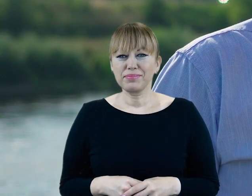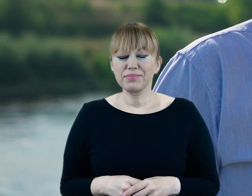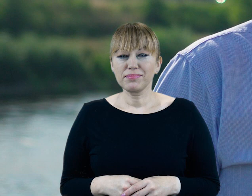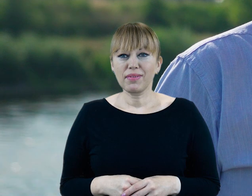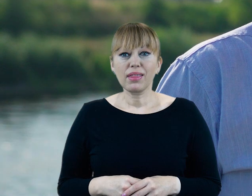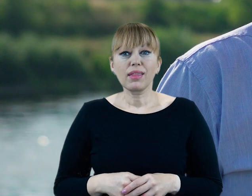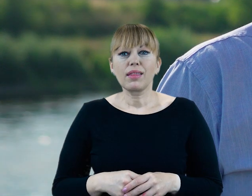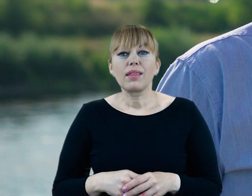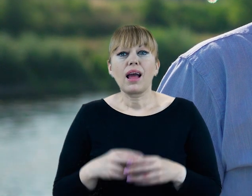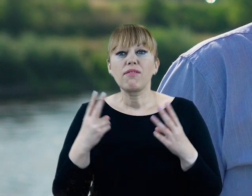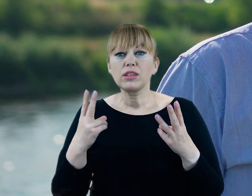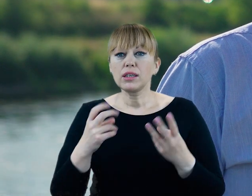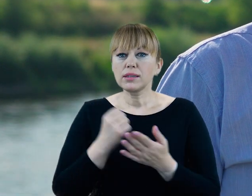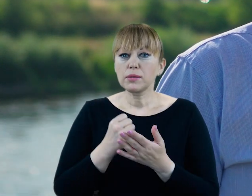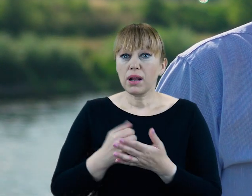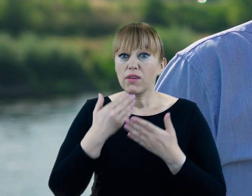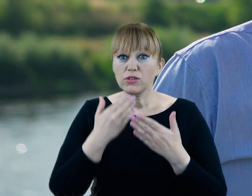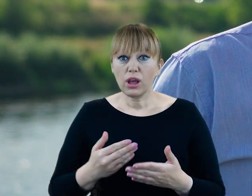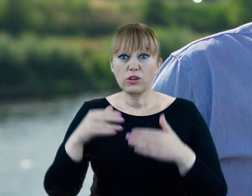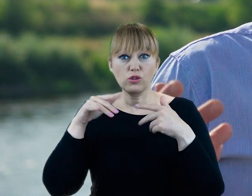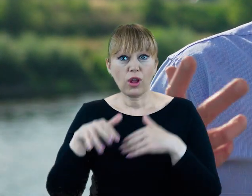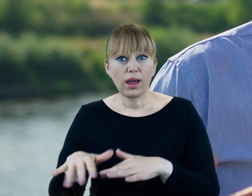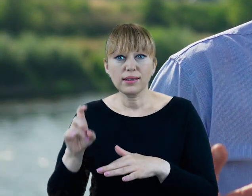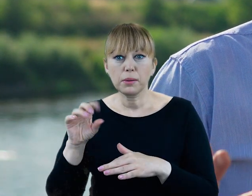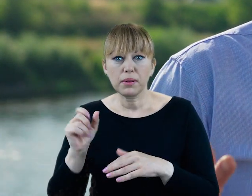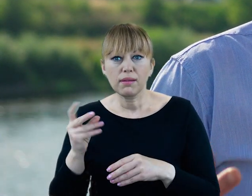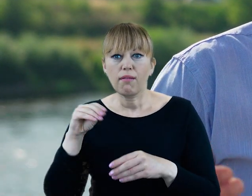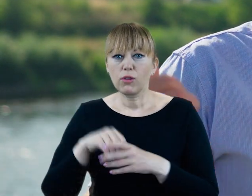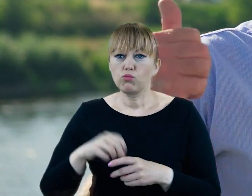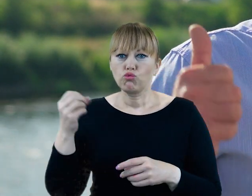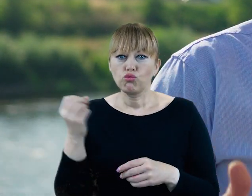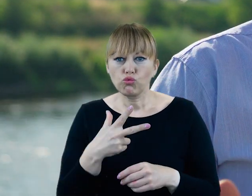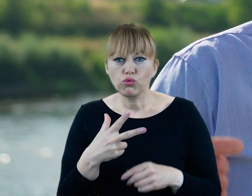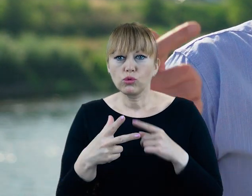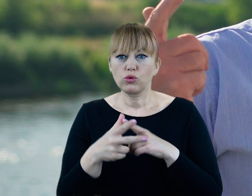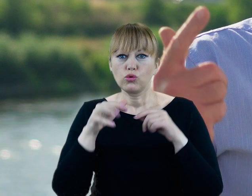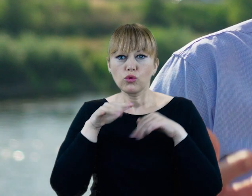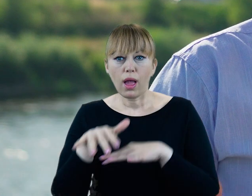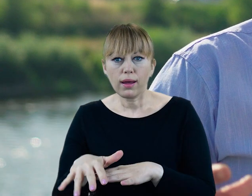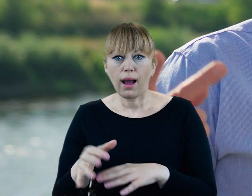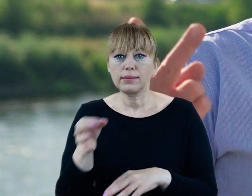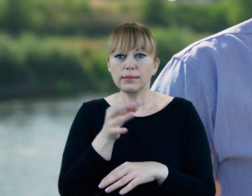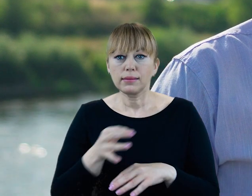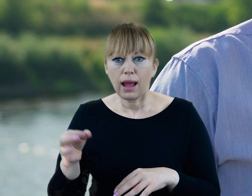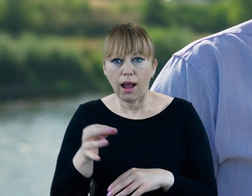Jedną z najważniejszych ról Cybiny jest połączenie ekosystemów rzecznego, stawów i jeziora.